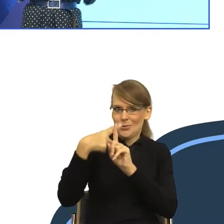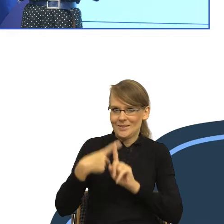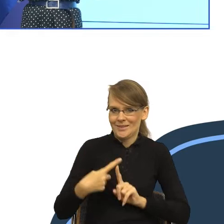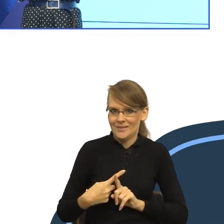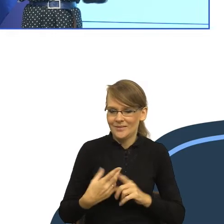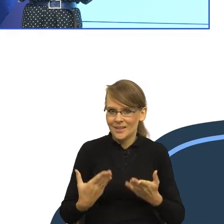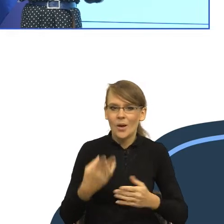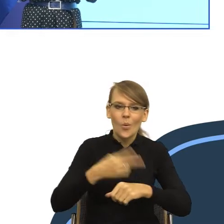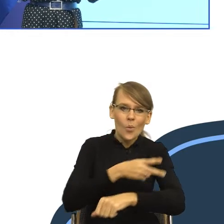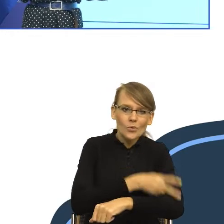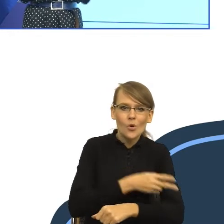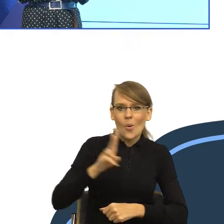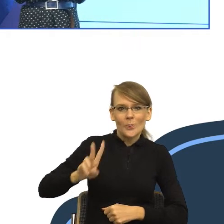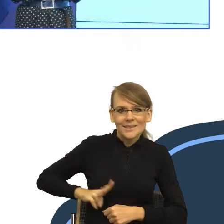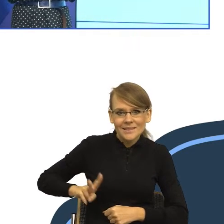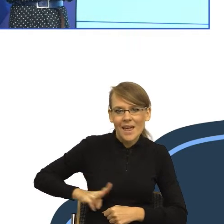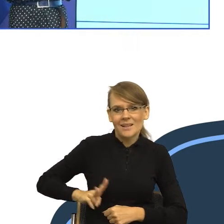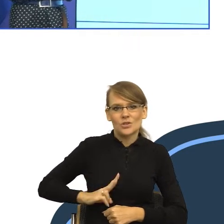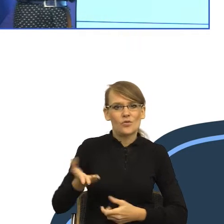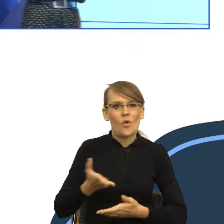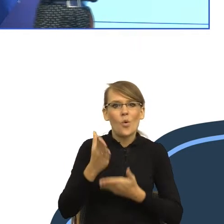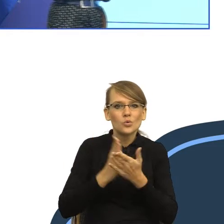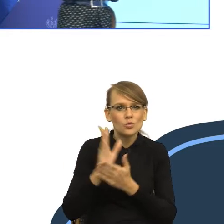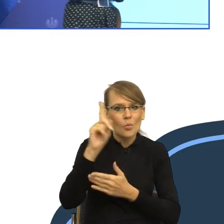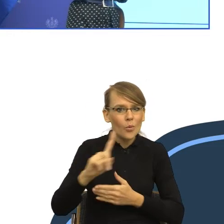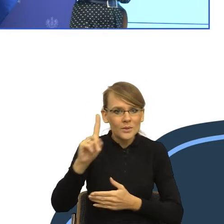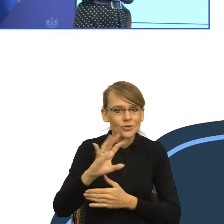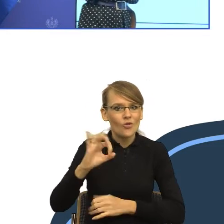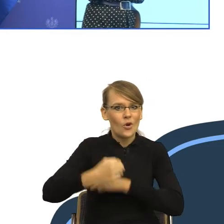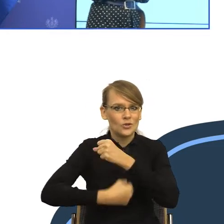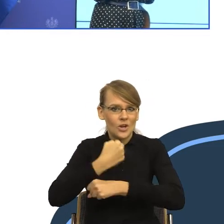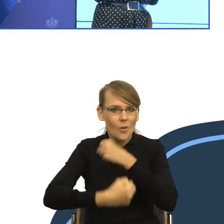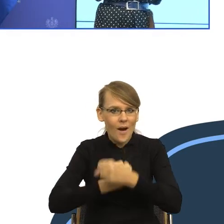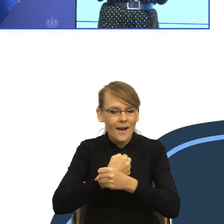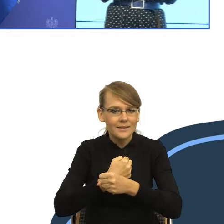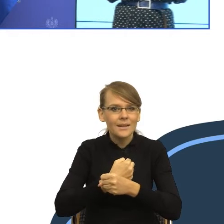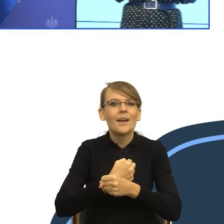aby działania służby publicznej raczej budziły pozytywne konotacje